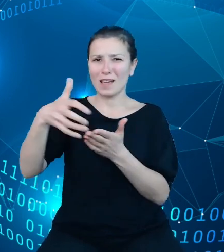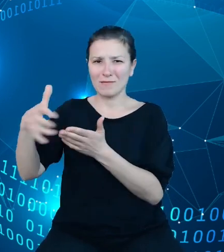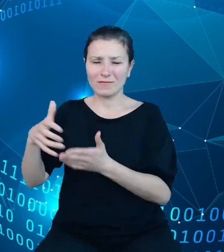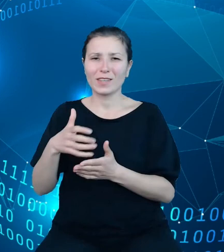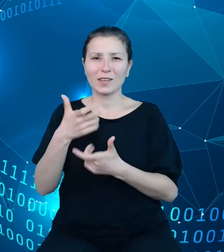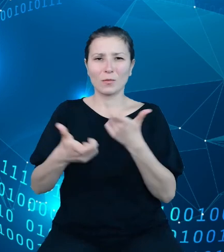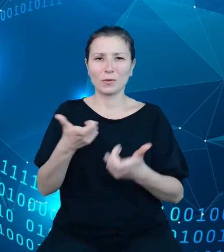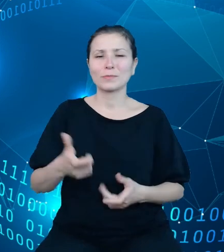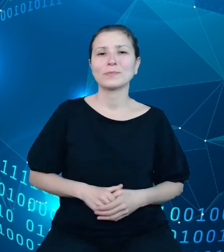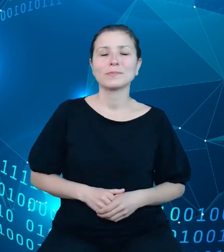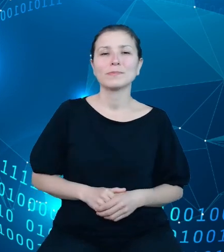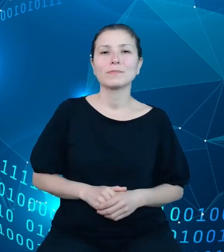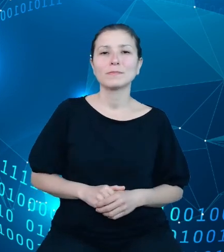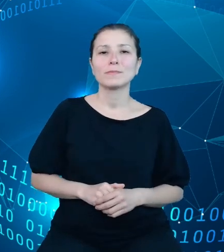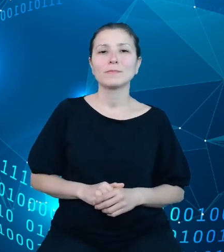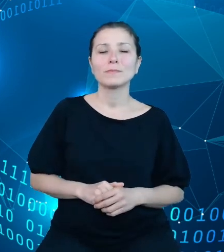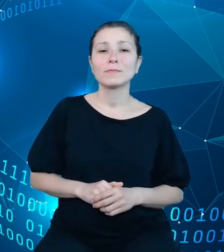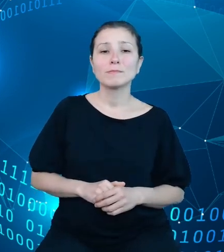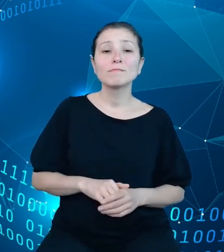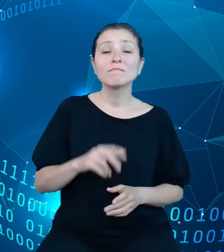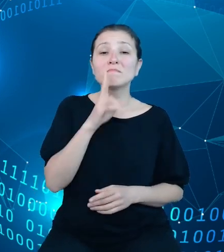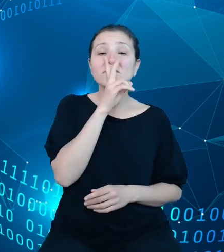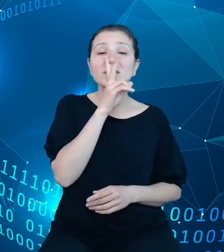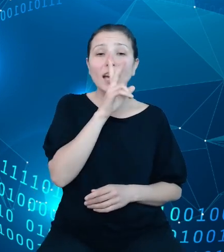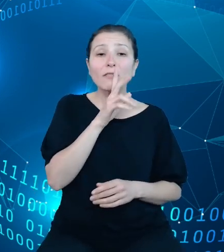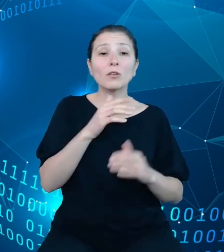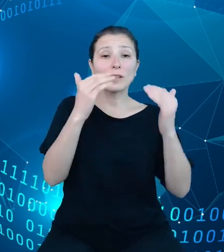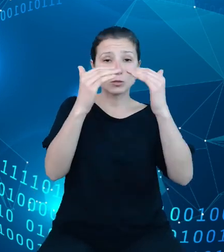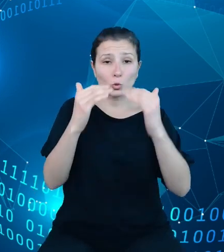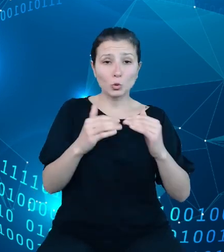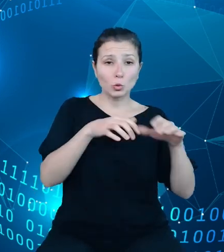Sama specyfika struktury dysponentów opiera się na pewnego rodzaju